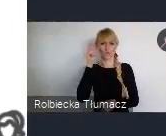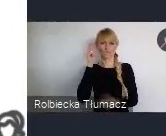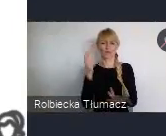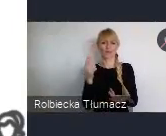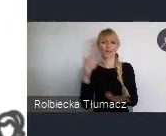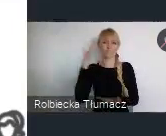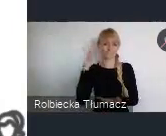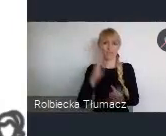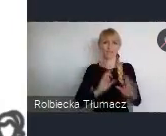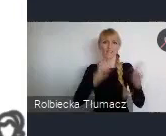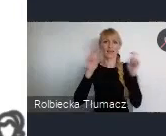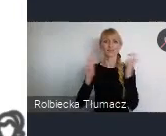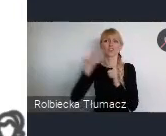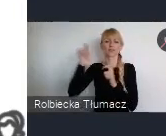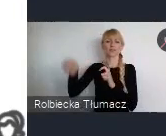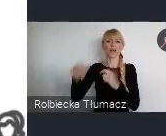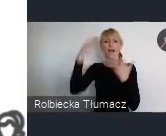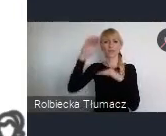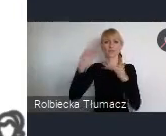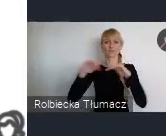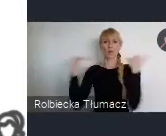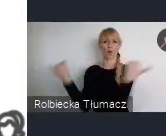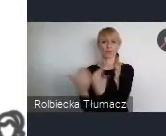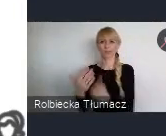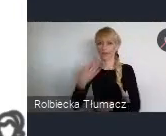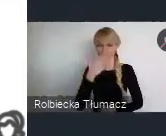a wydarzenia były naprawdę z górnej półki można powiedzieć,